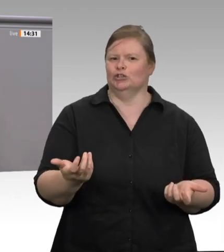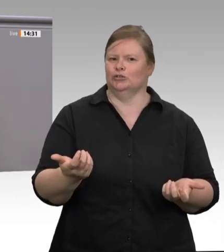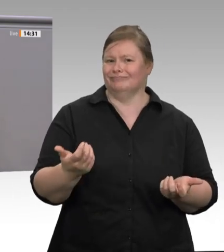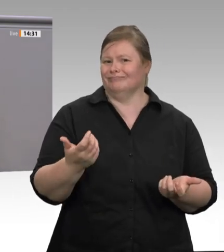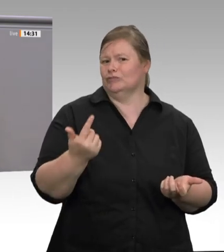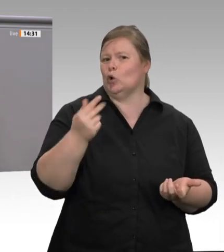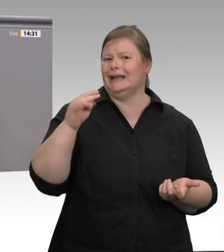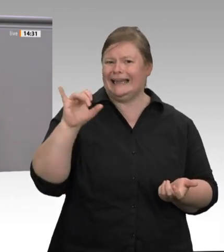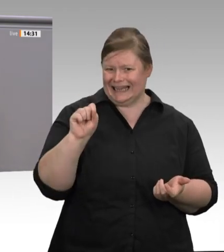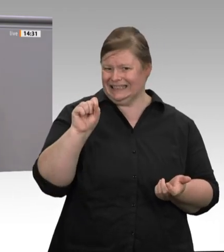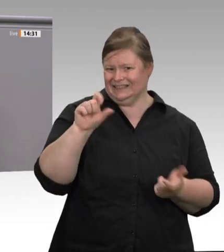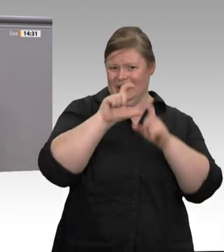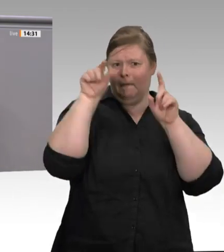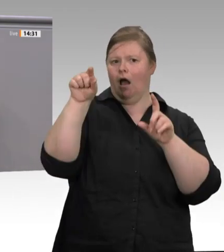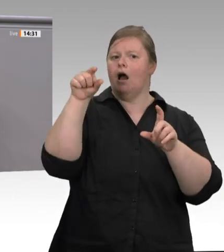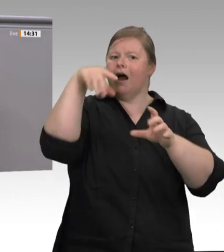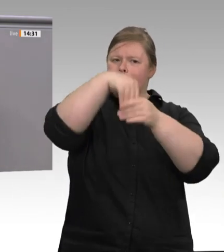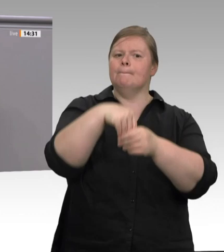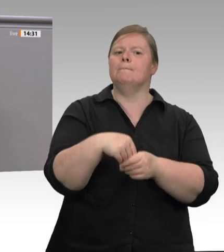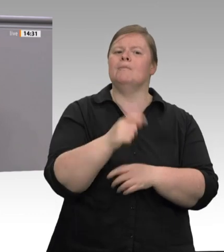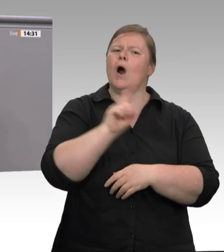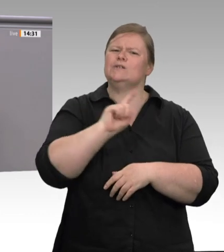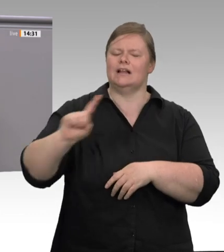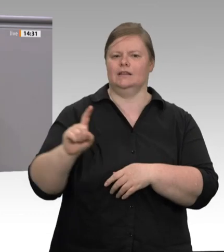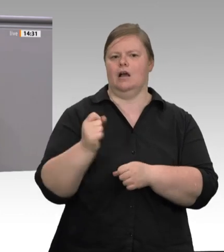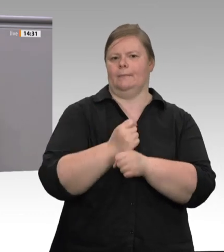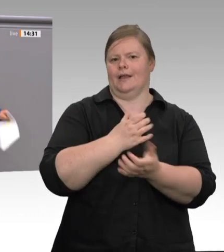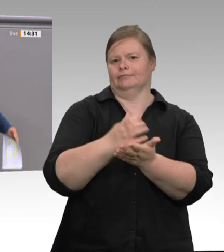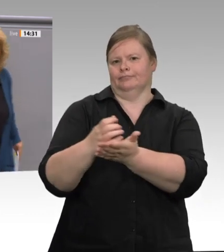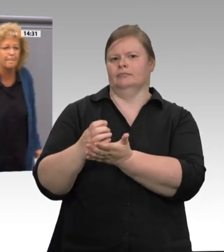Denn freiwillig wird sich in der Fleischbranche nichts verändern. Vielen Dank.